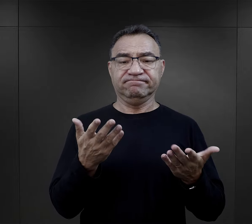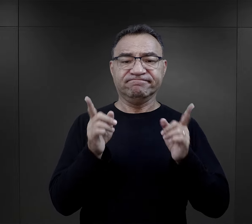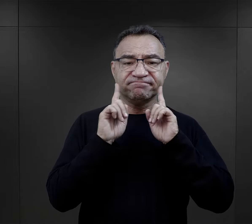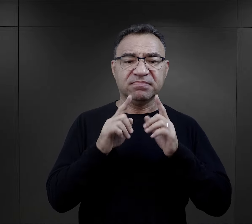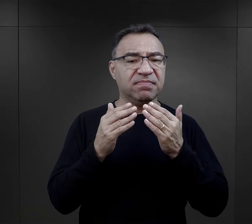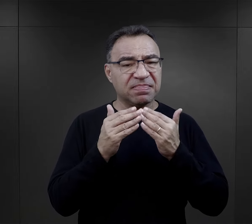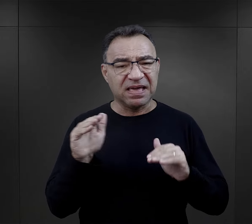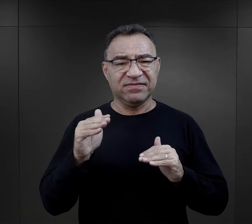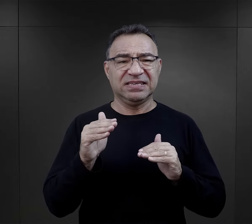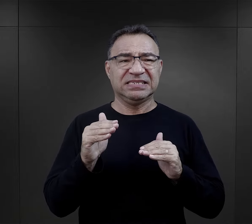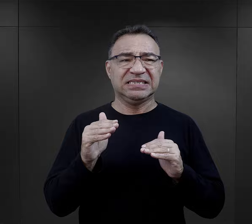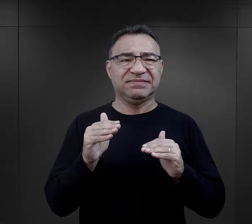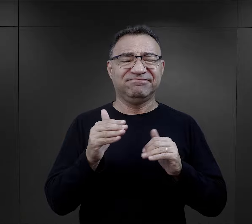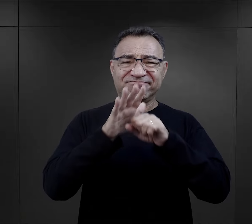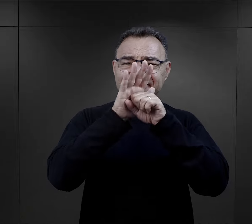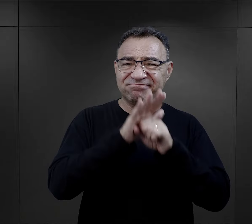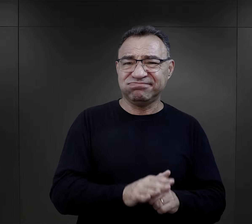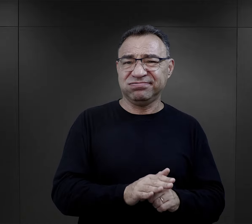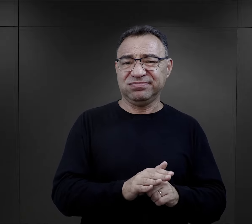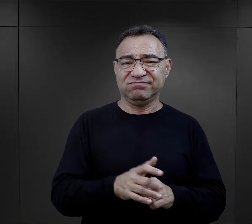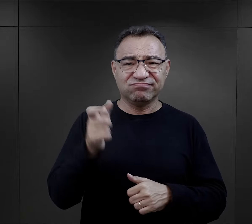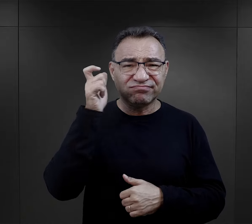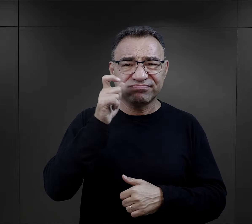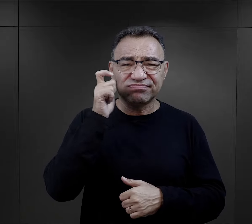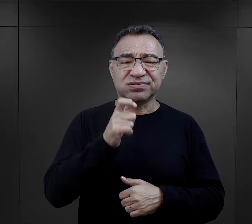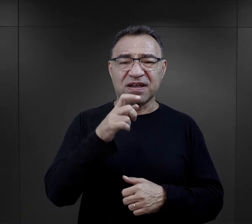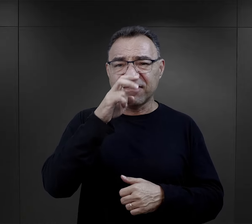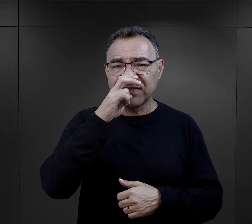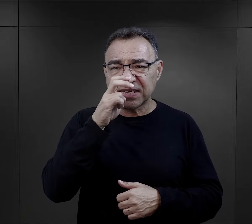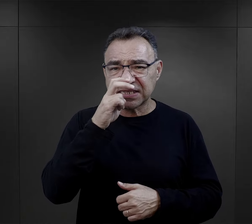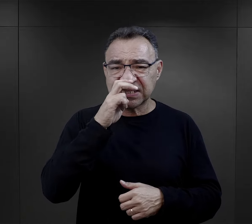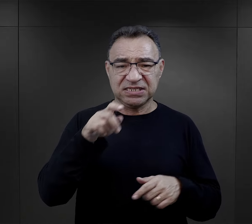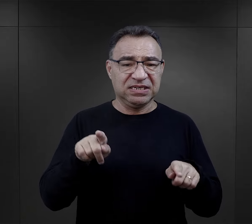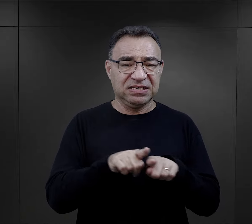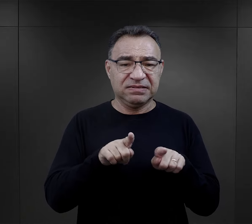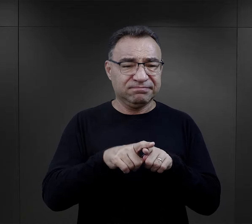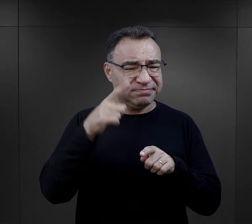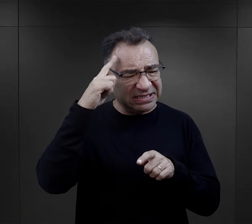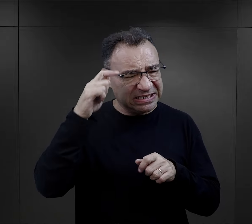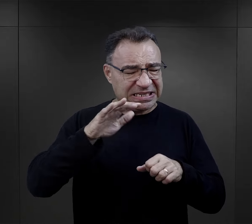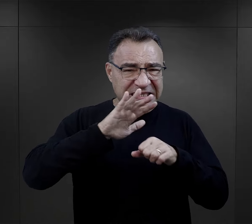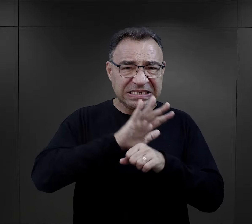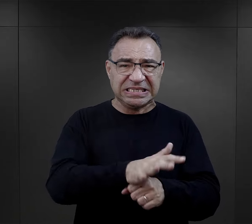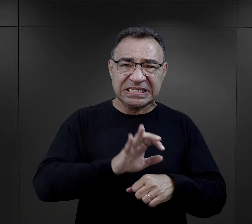najwięcej upokorzenia, najwięcej takiej przemocy i fizycznej, i psychicznej